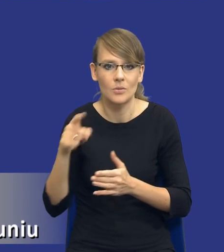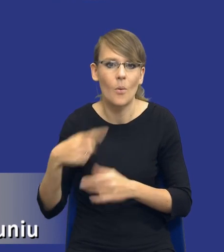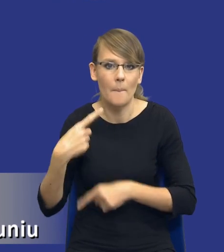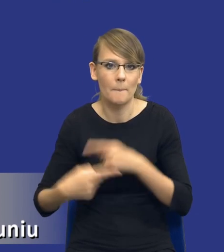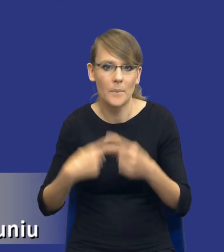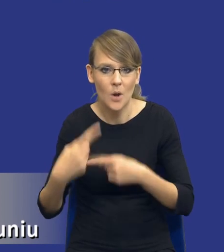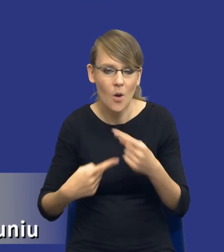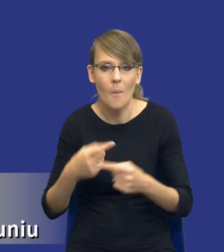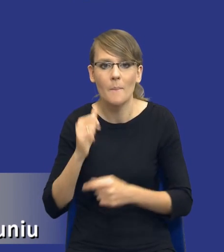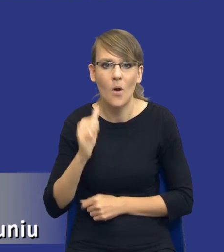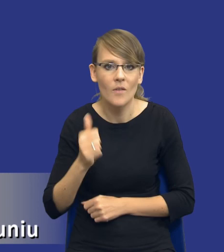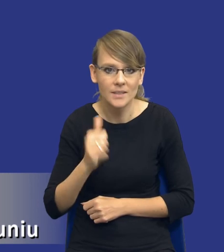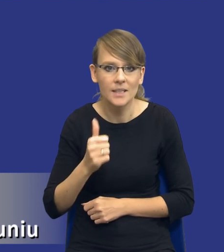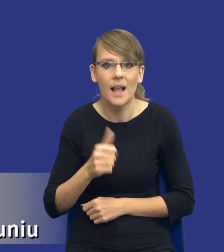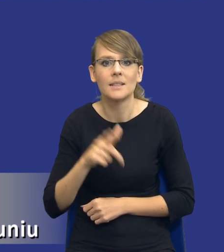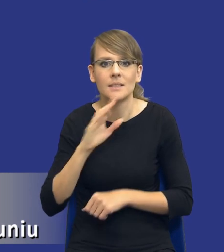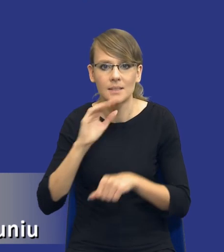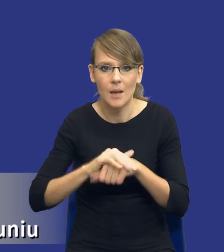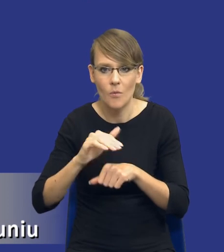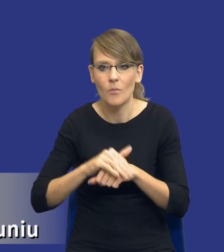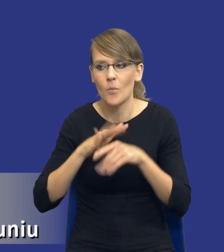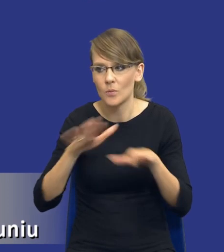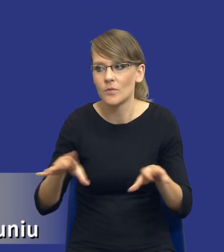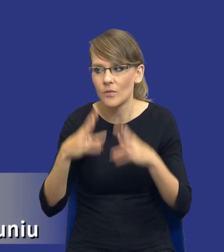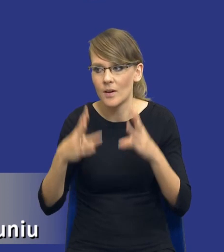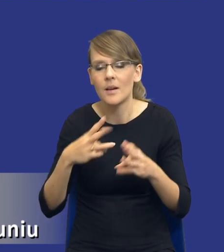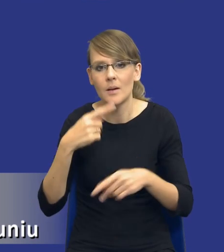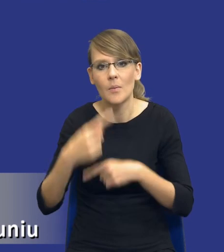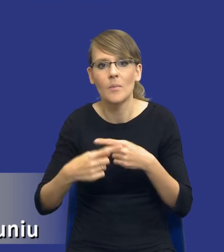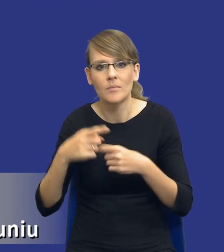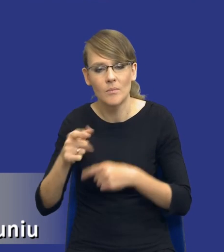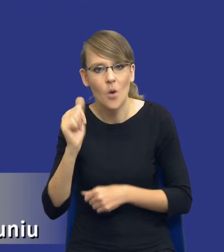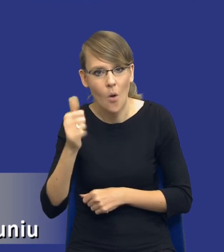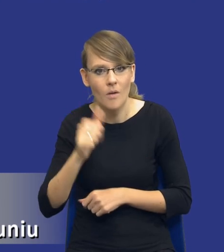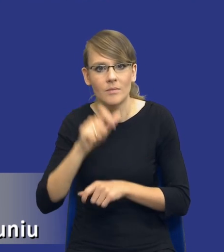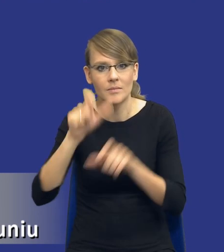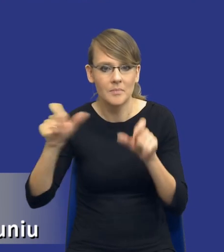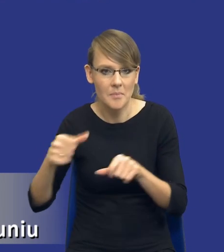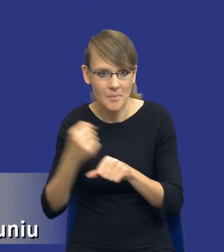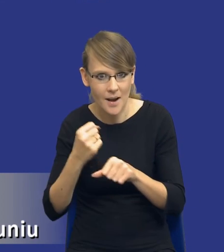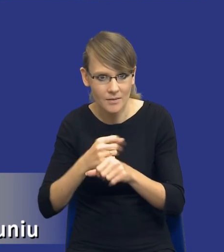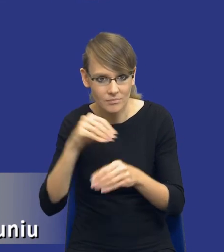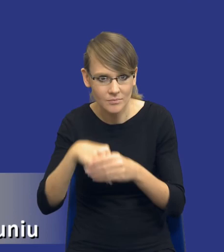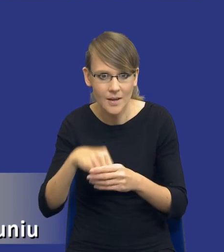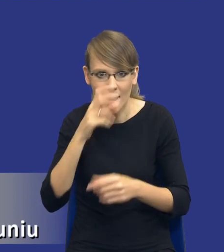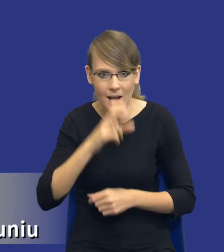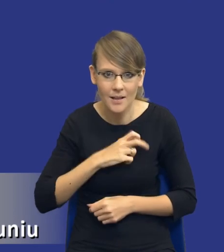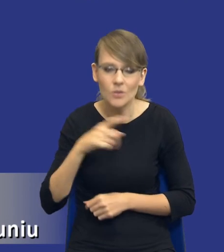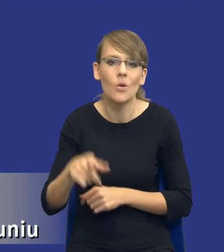profesjonalizacji zamówień publicznych. Zarówno profesjonalizacji samych kadr, bo będzie to wymagało oczywiście odpowiedniego